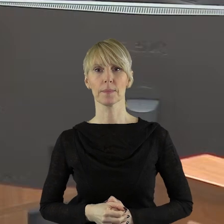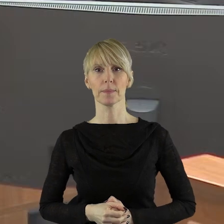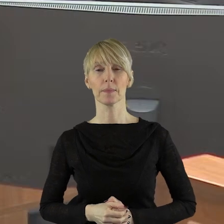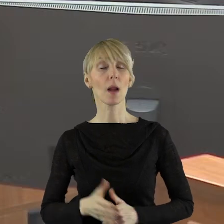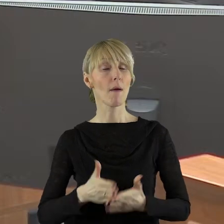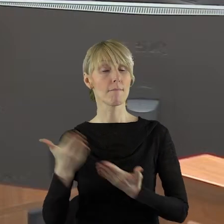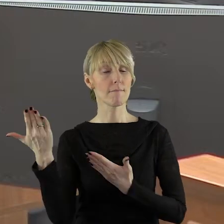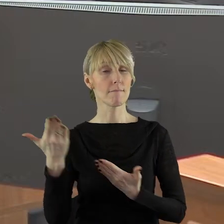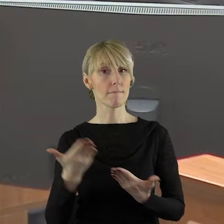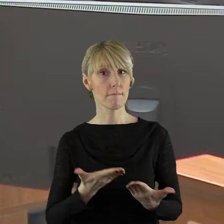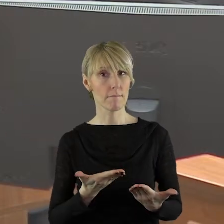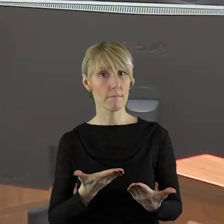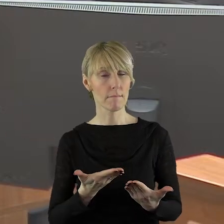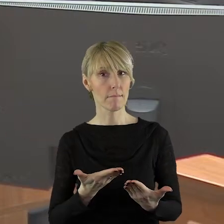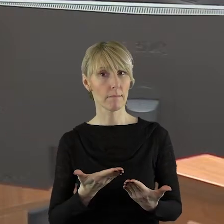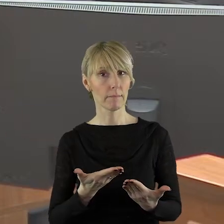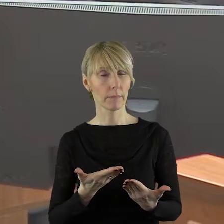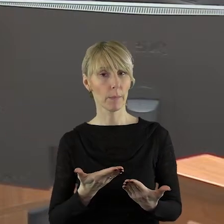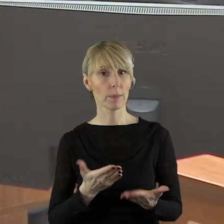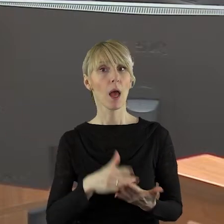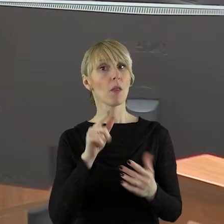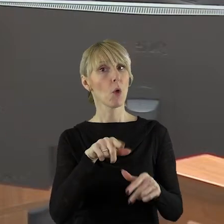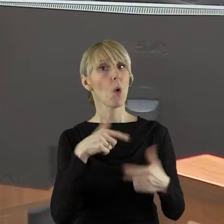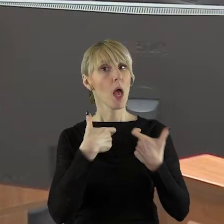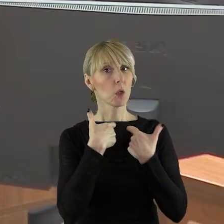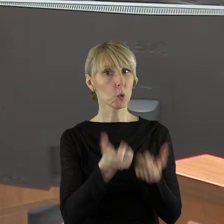W imieniu klubu zgłaszam